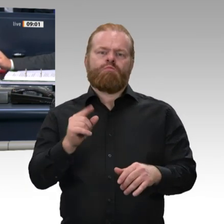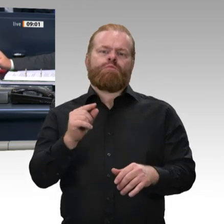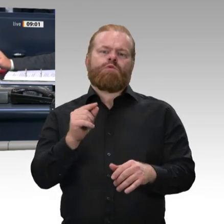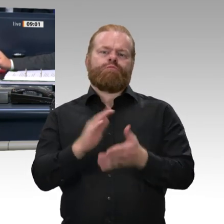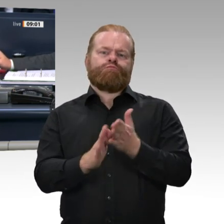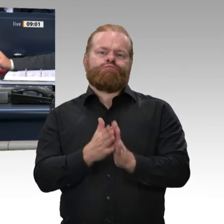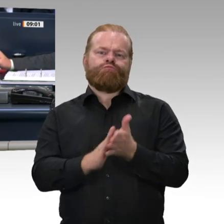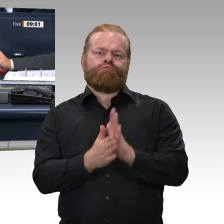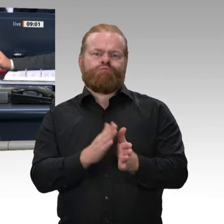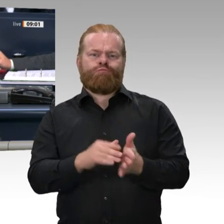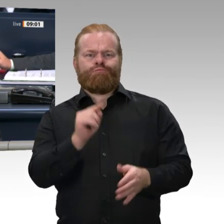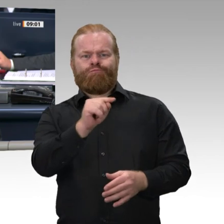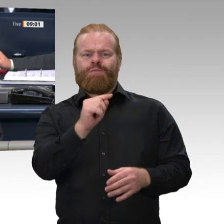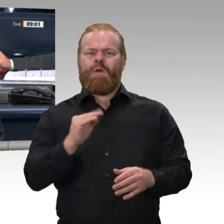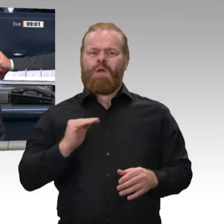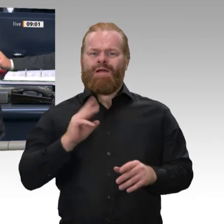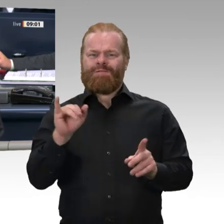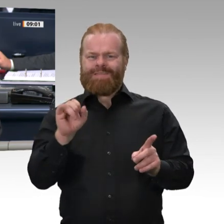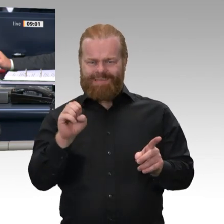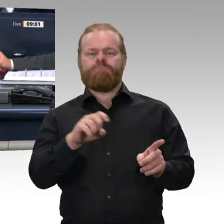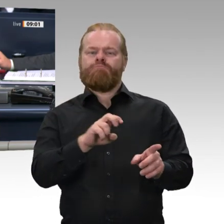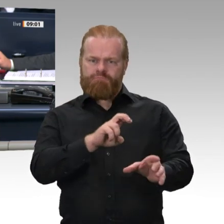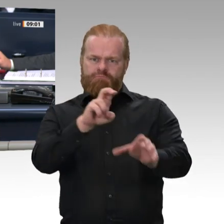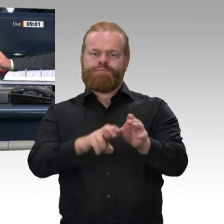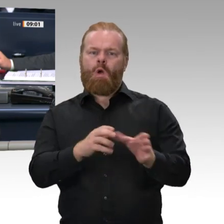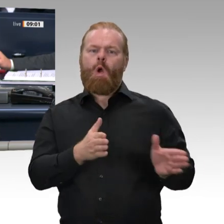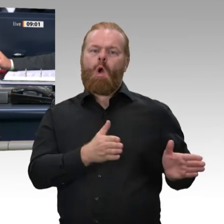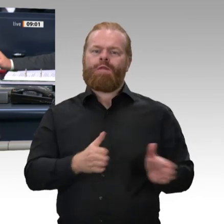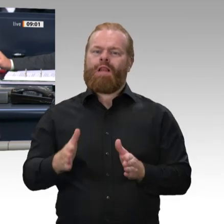soll die Kollegin Angelika Glöckner zum Mitglied dieses Gremiums gewählt werden.